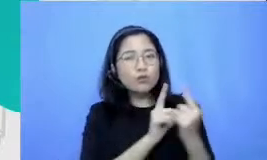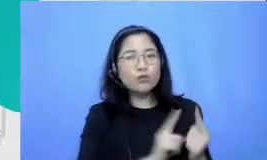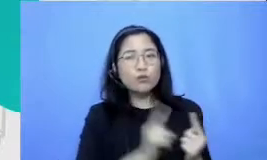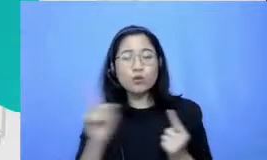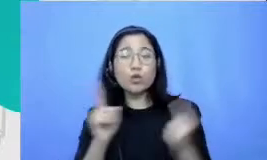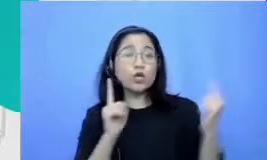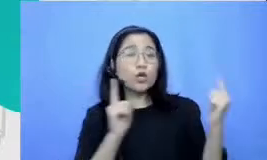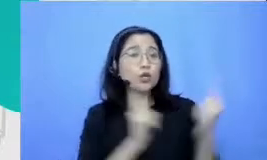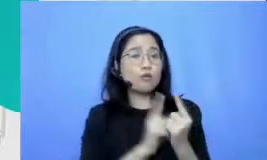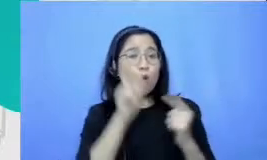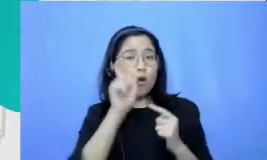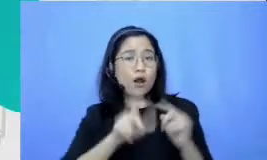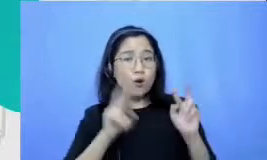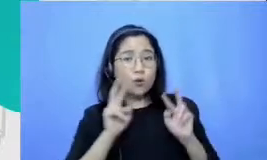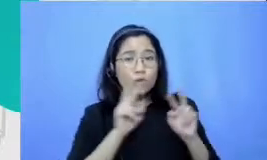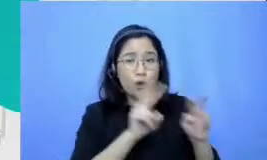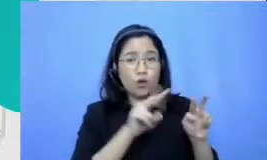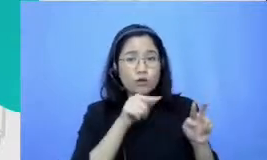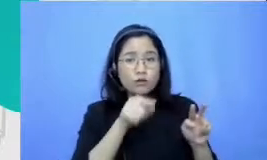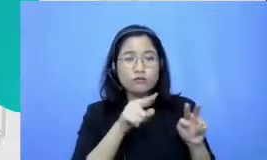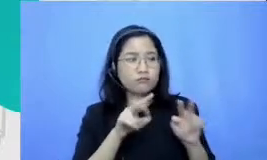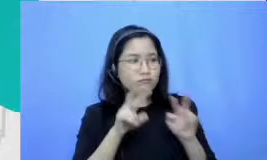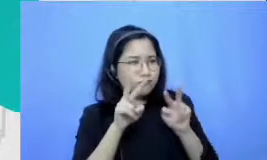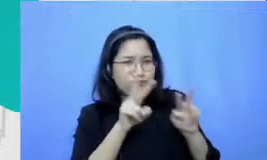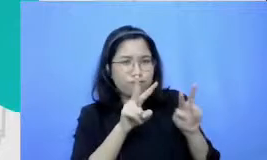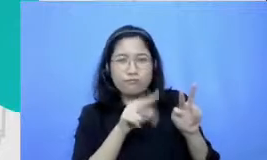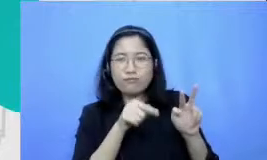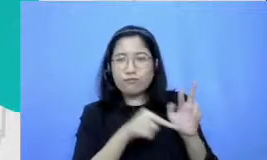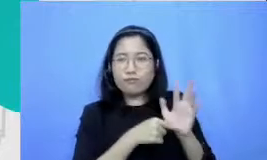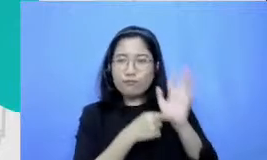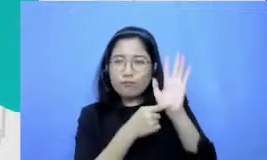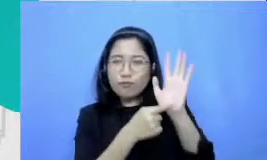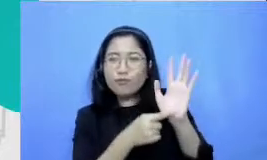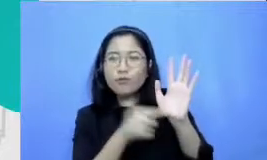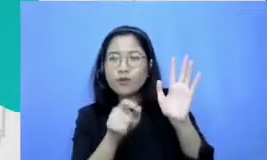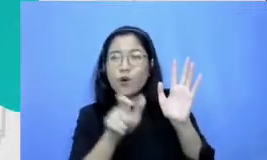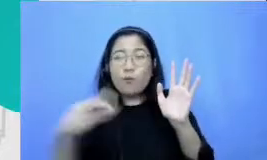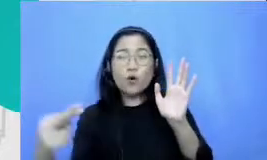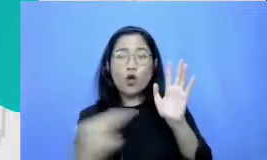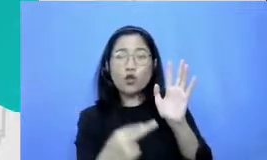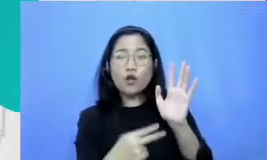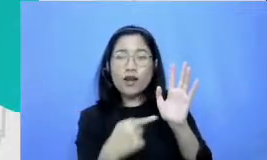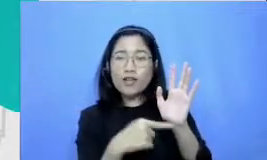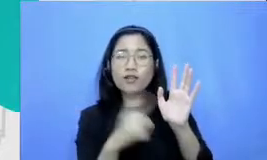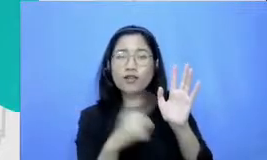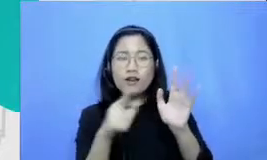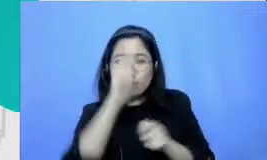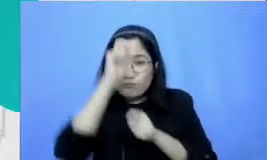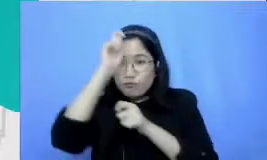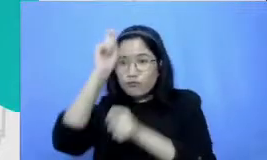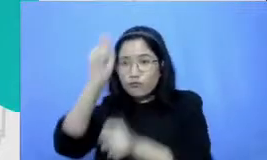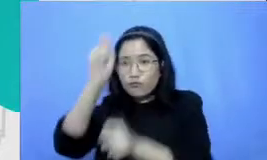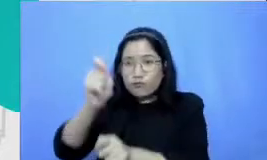suguhkan kepada audience itu akan mendapatkan penghargaan dari mereka mereka akan lebih melihat